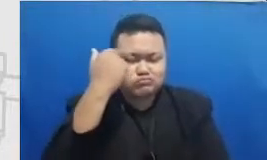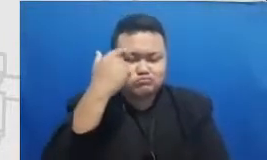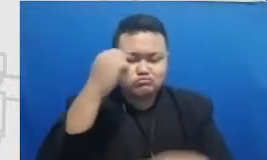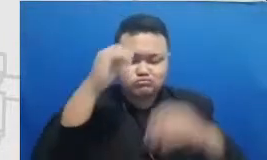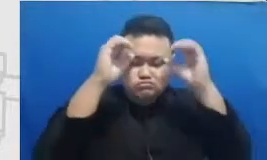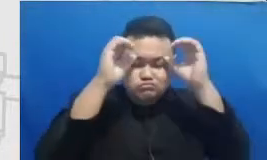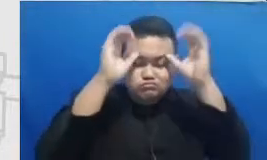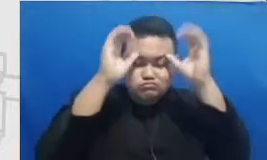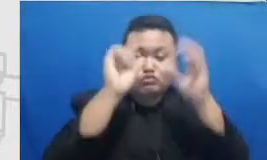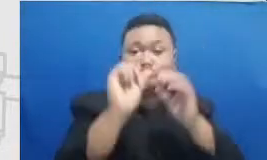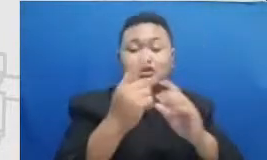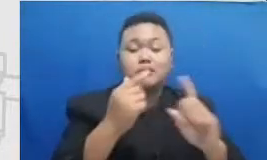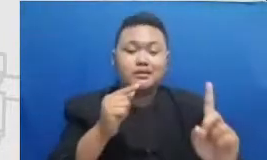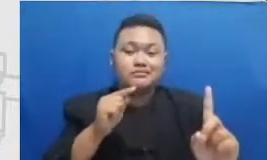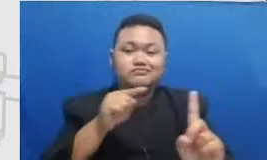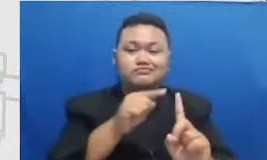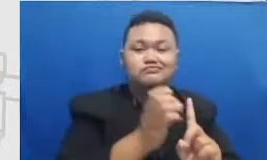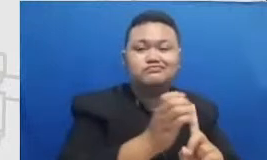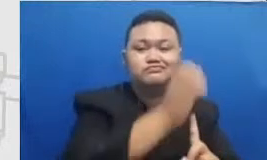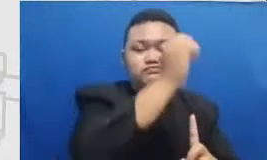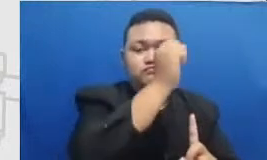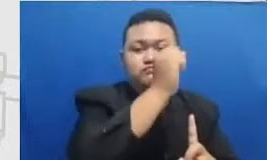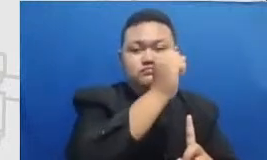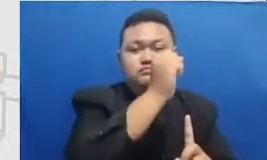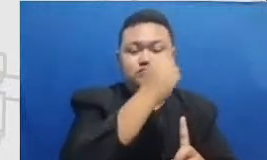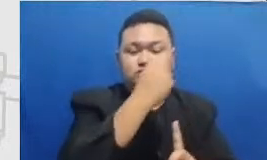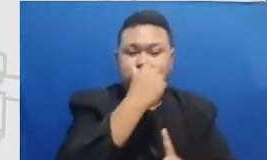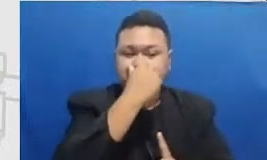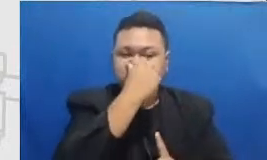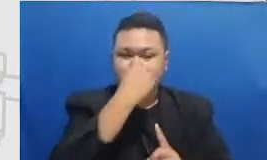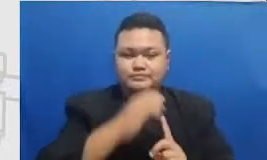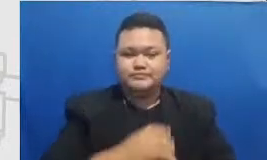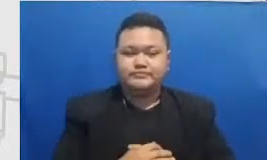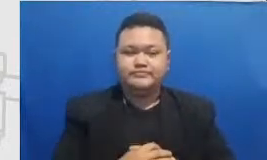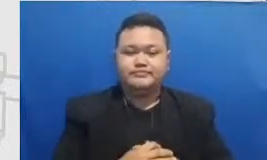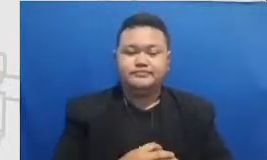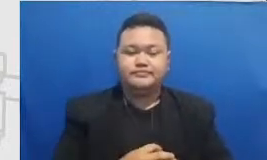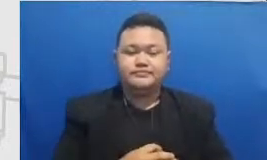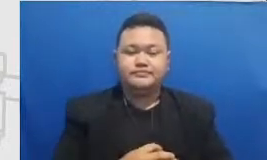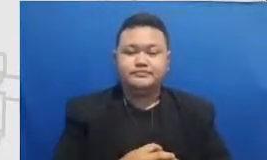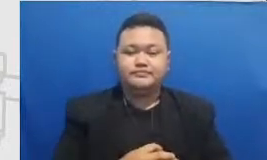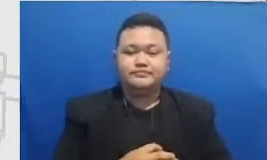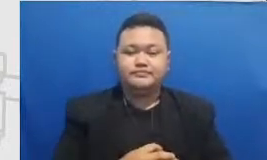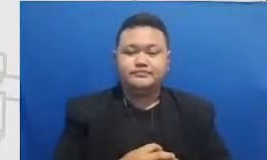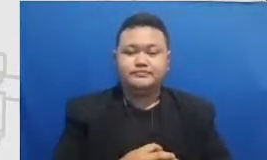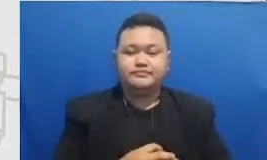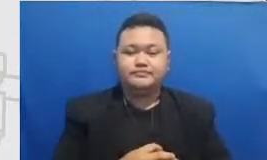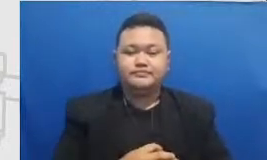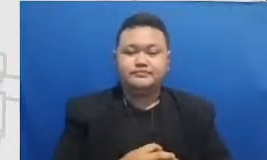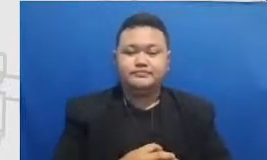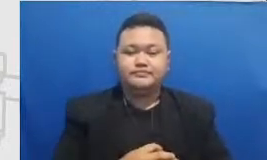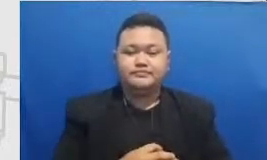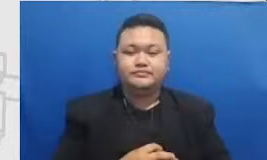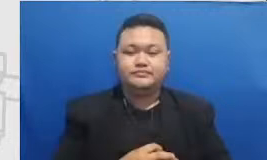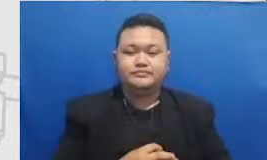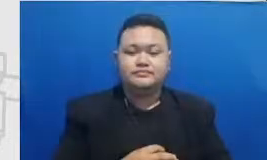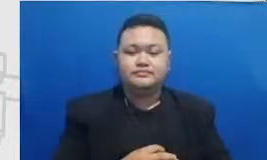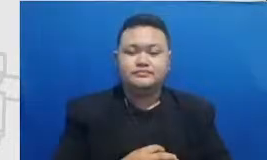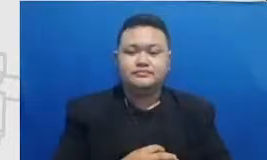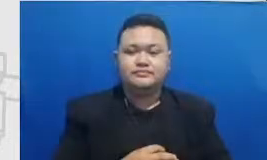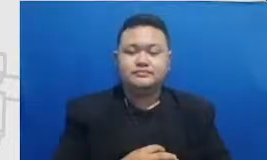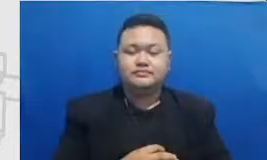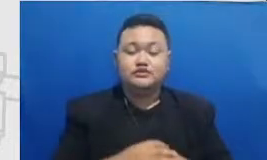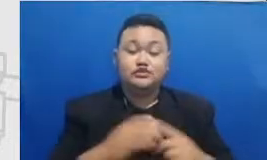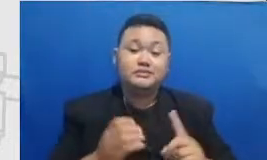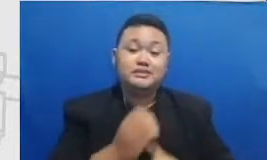administrasi modifikasi maupun redefinisi yang saya sarankan kepada bapak dan ibu ada mencapai